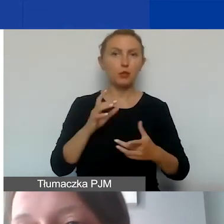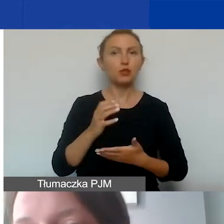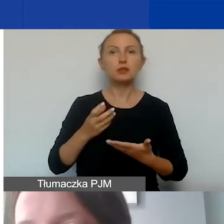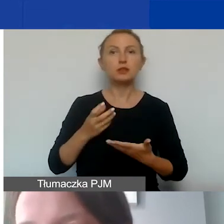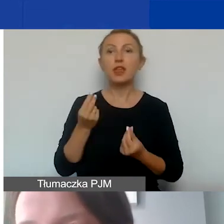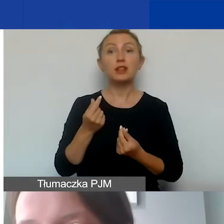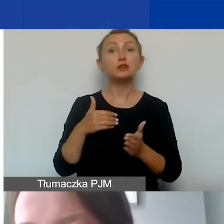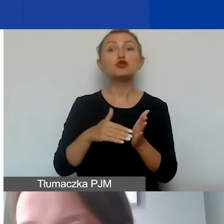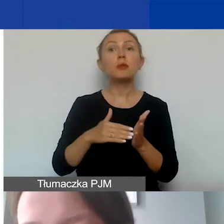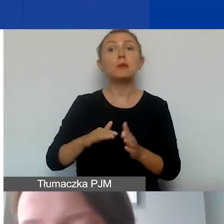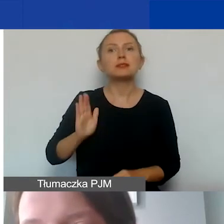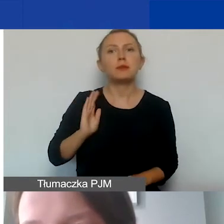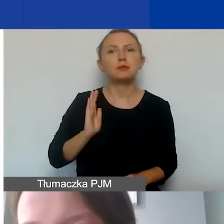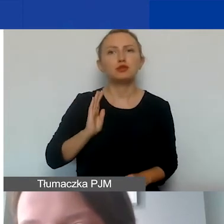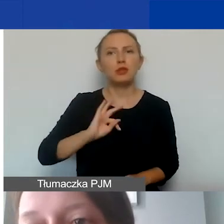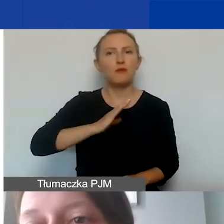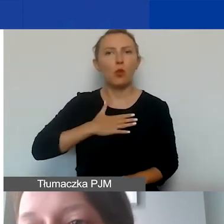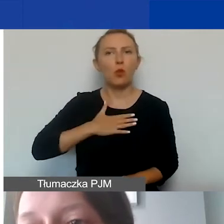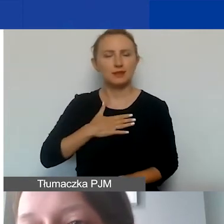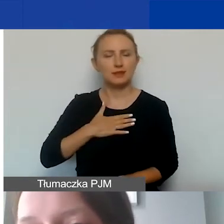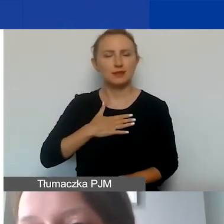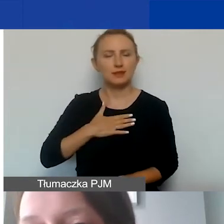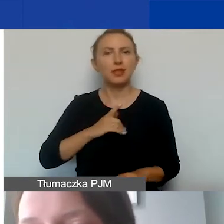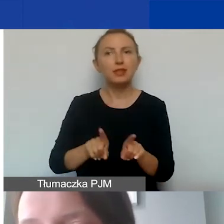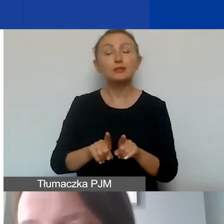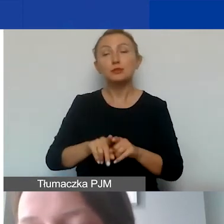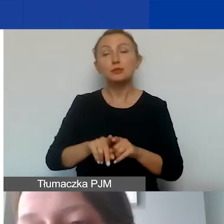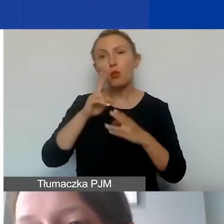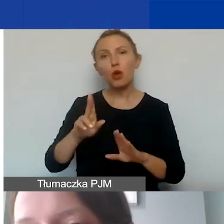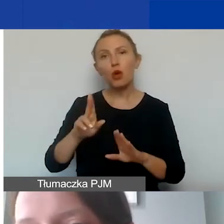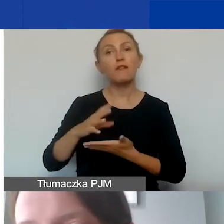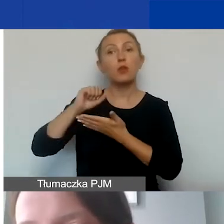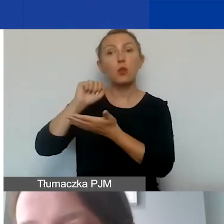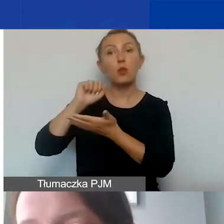że trzeba mieć zabezpieczone środki własne także na wykazanie tego wkładu w innych kategoriach,